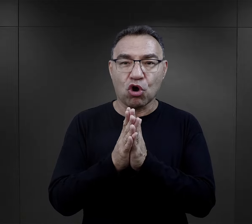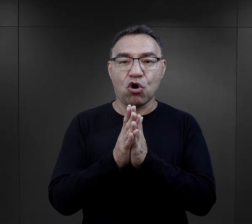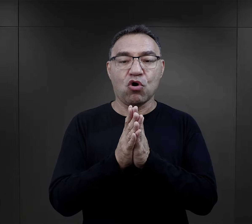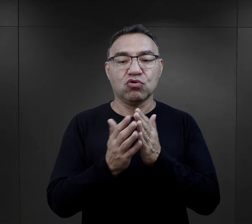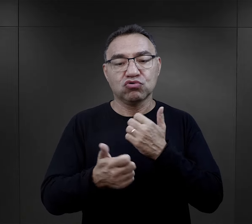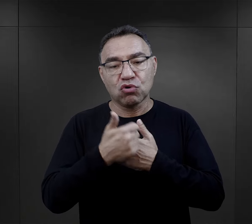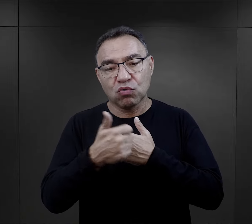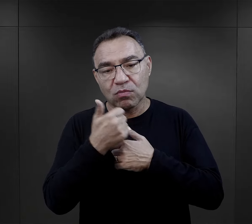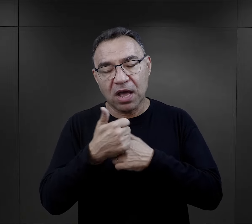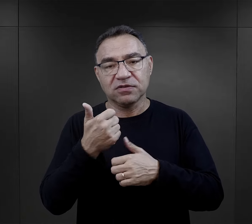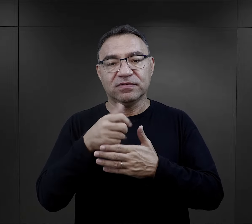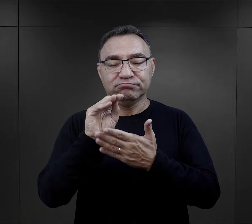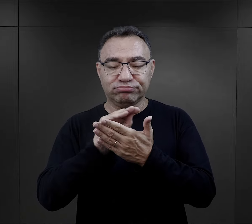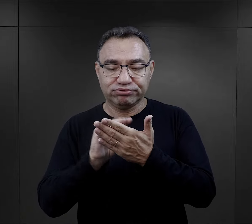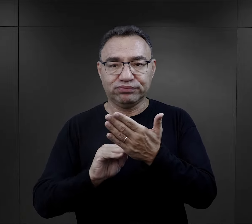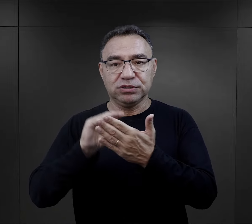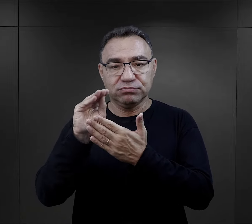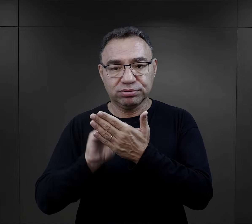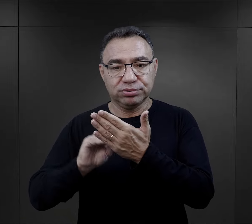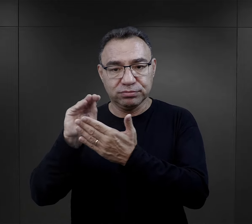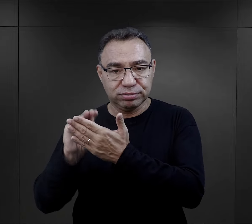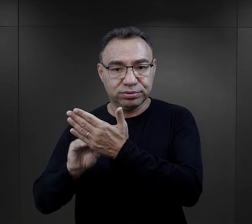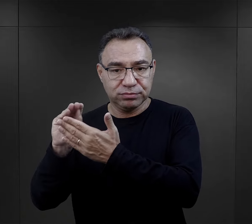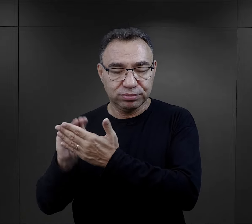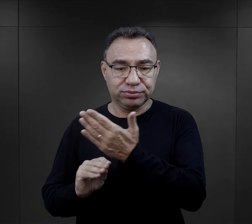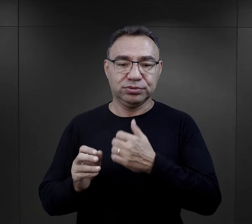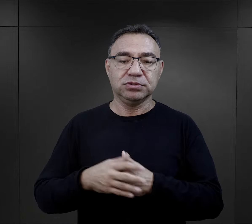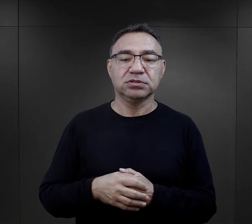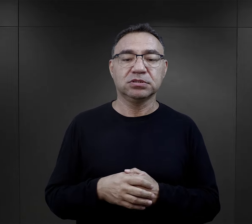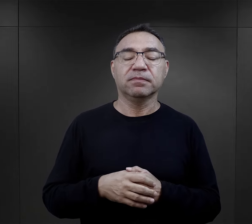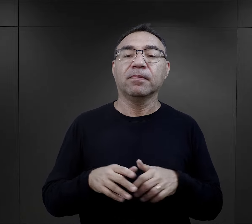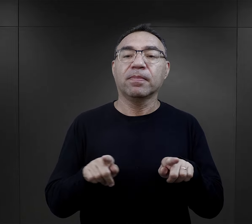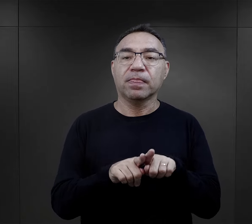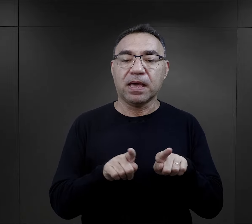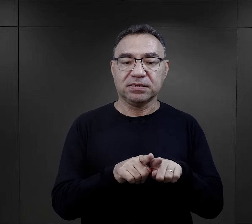wypełnianie rożnego rodzaju dokumentów, prowadzenie ksiąg ewidencyjnych.